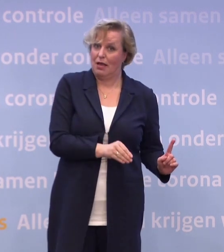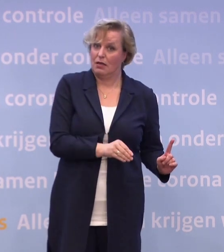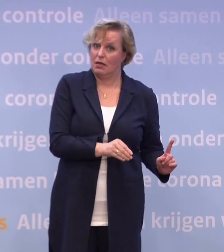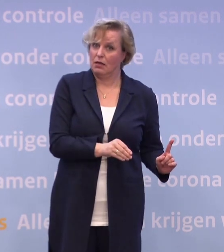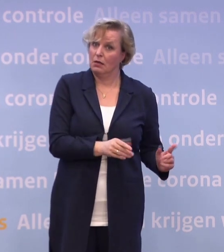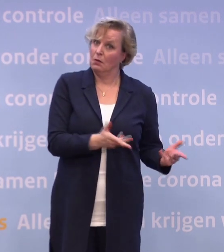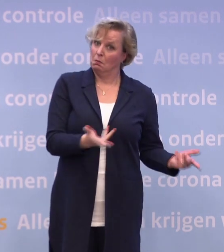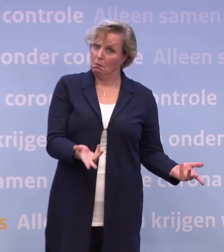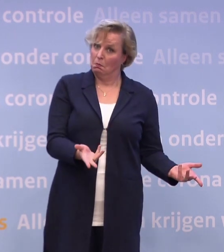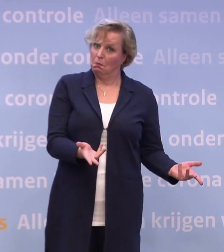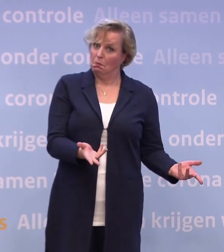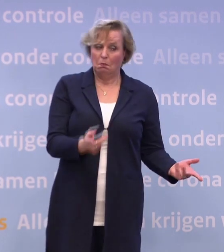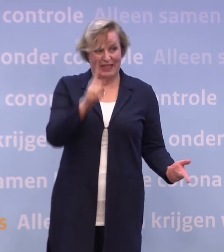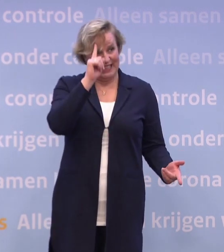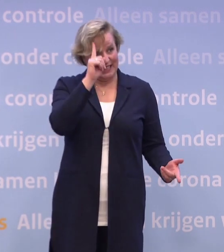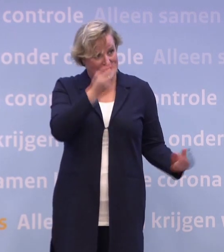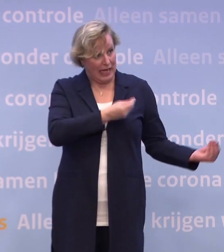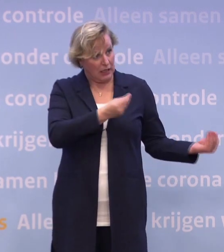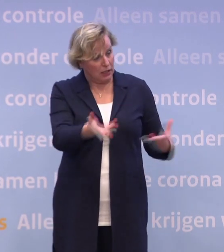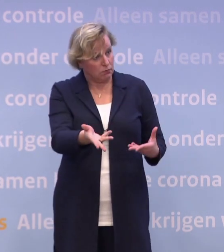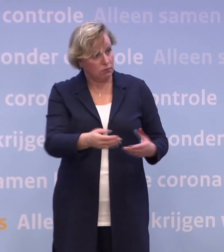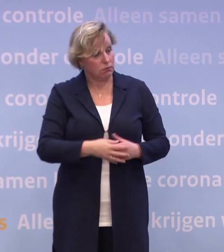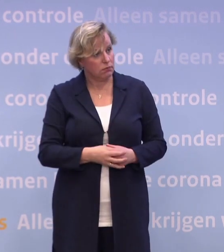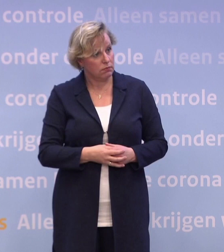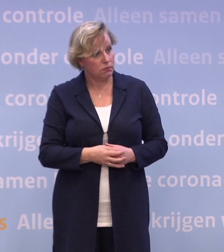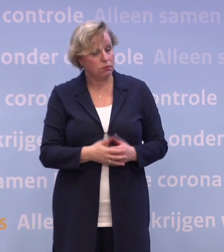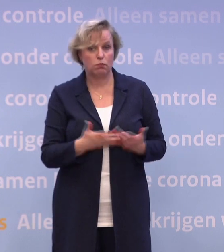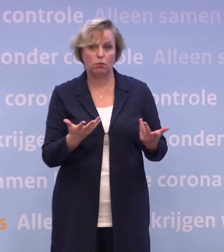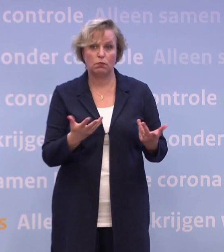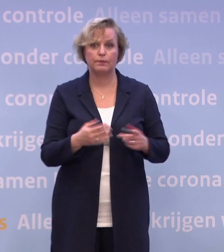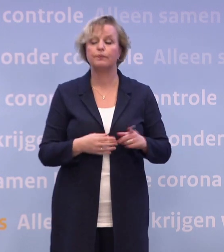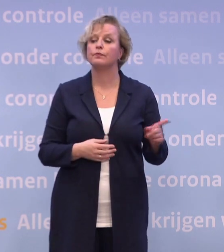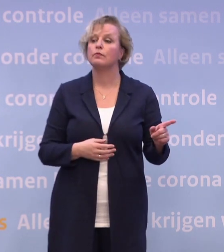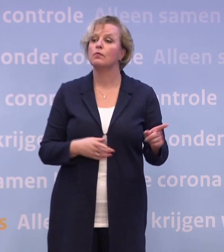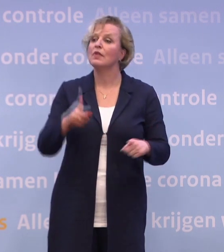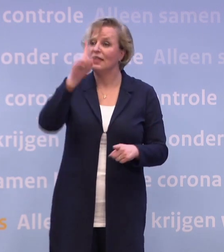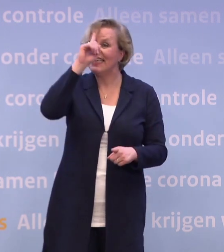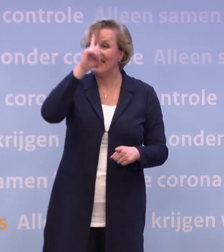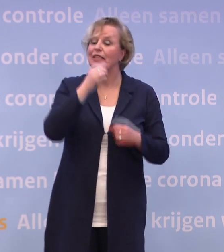Is dat meer dan een idee geworden inmiddels? Zeker. Dat idee wordt verder uitgewerkt.